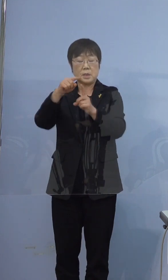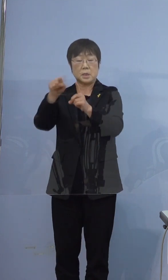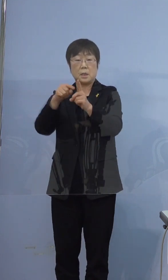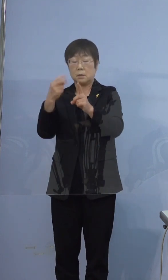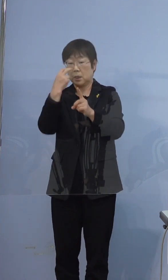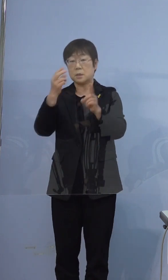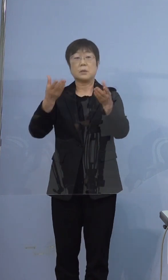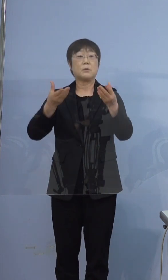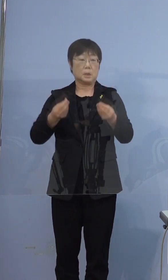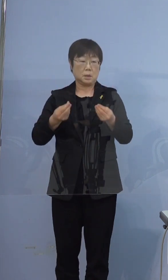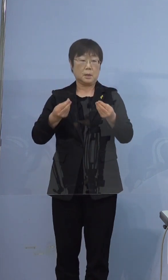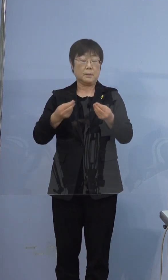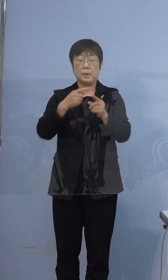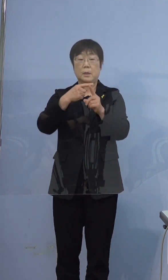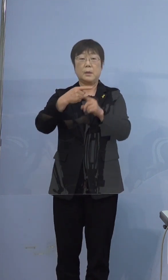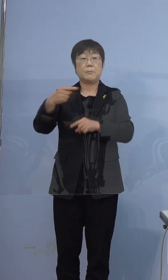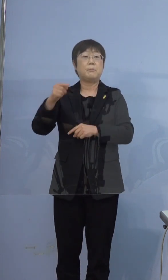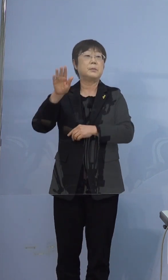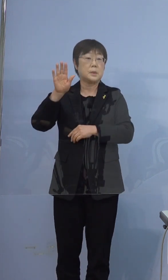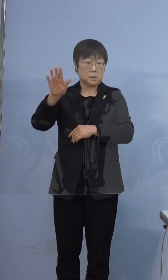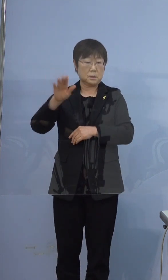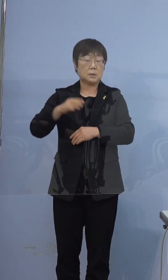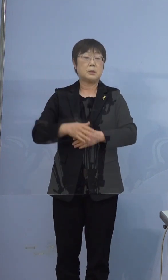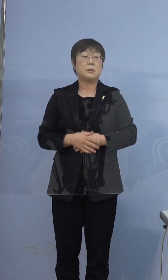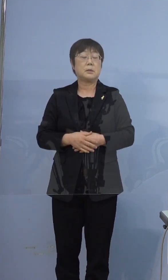この際も陰性でございました